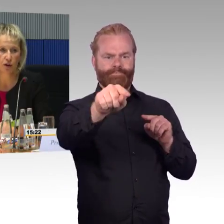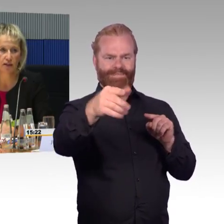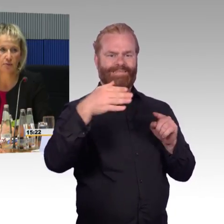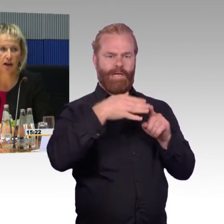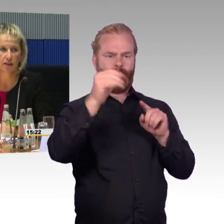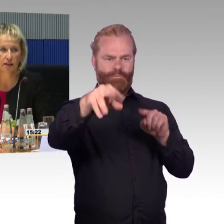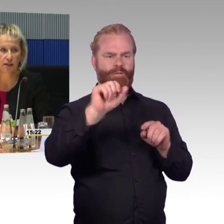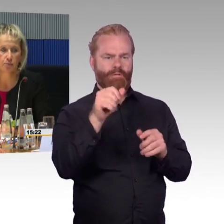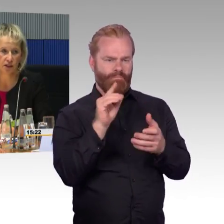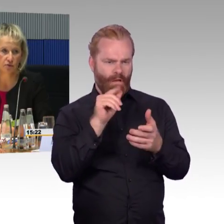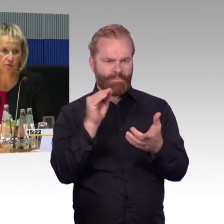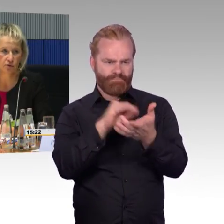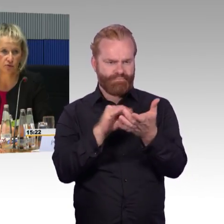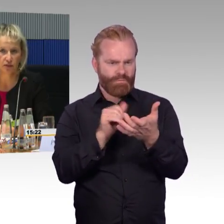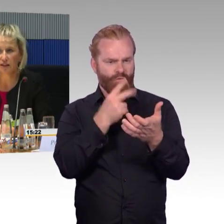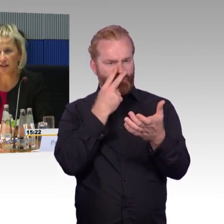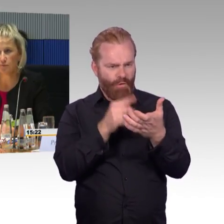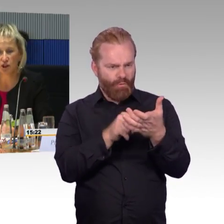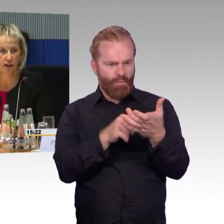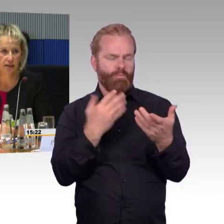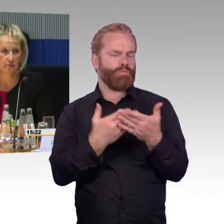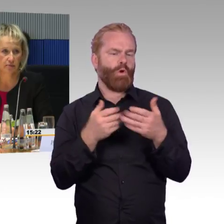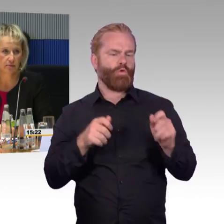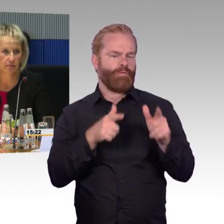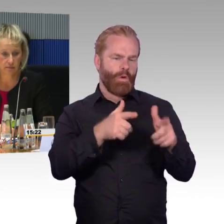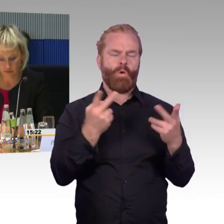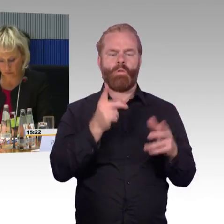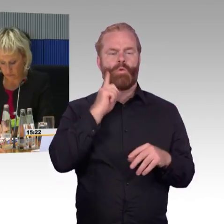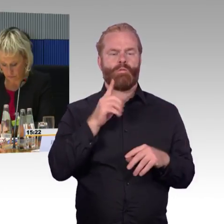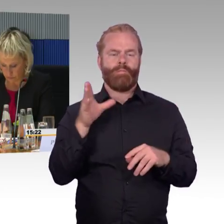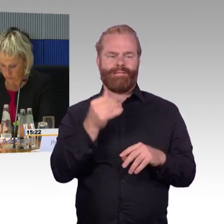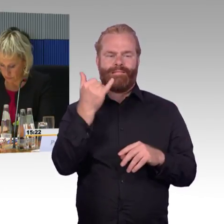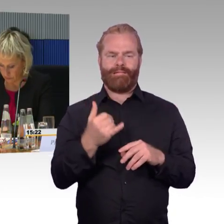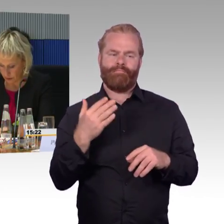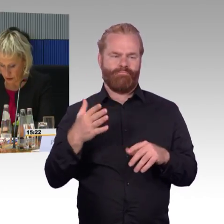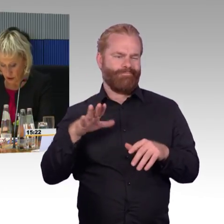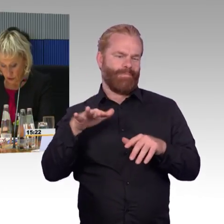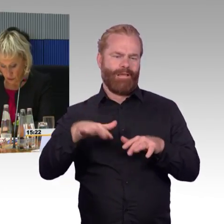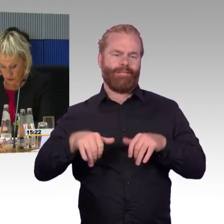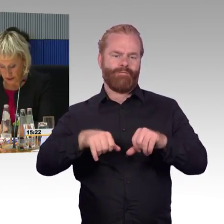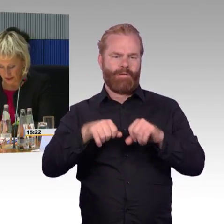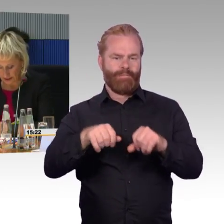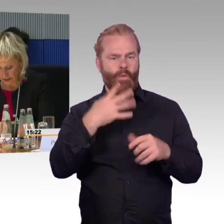ist der Aufzug an diesem Tag funktionsfähig, an dem ich reise.